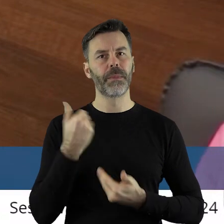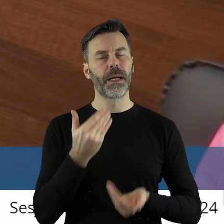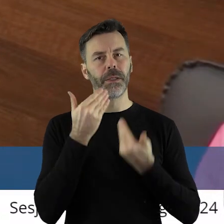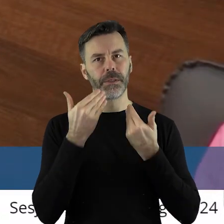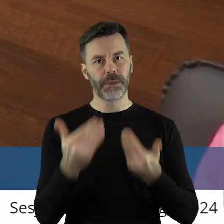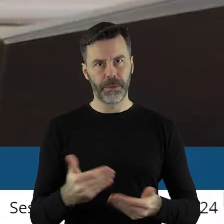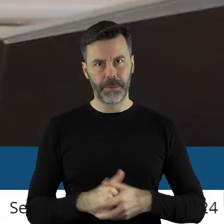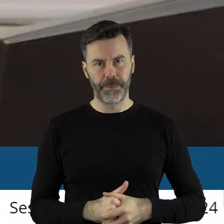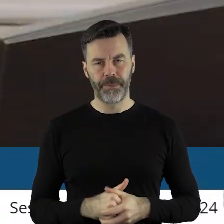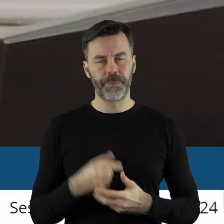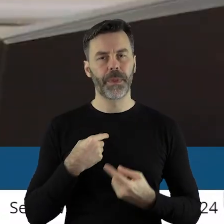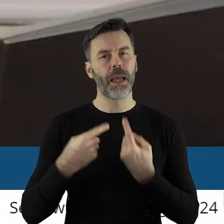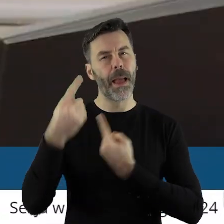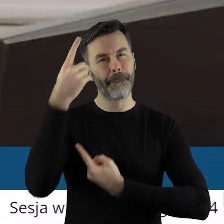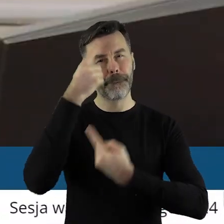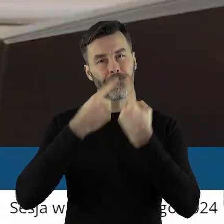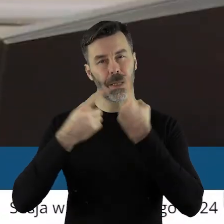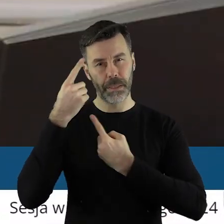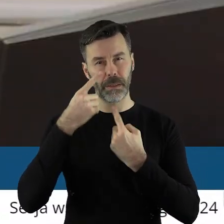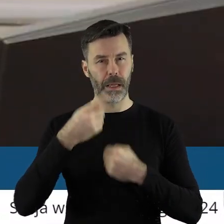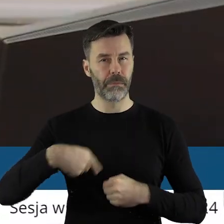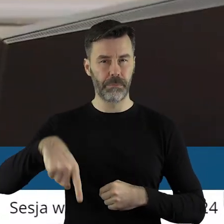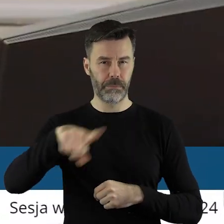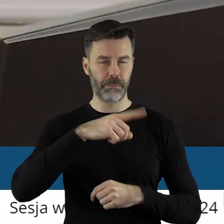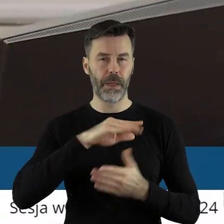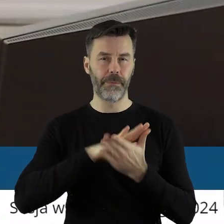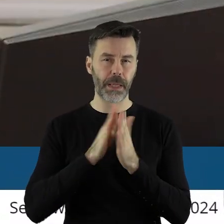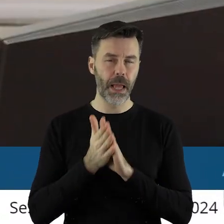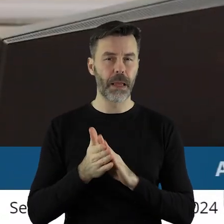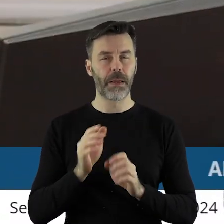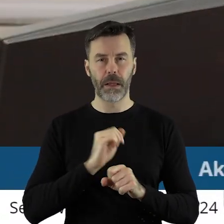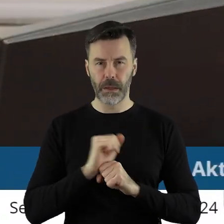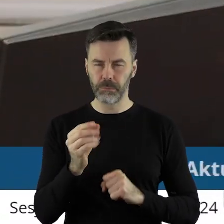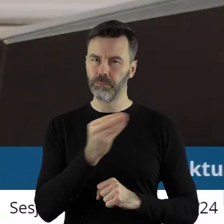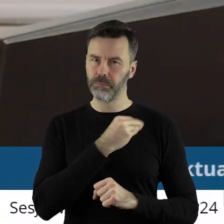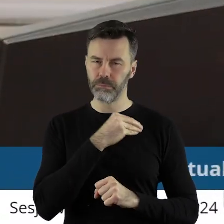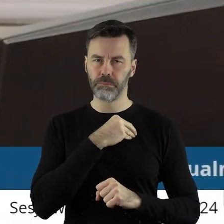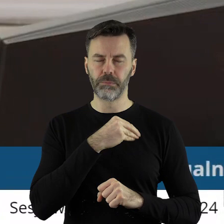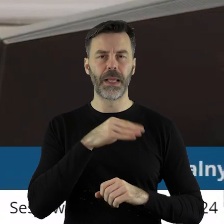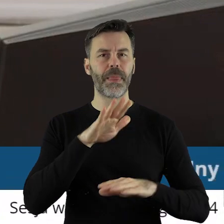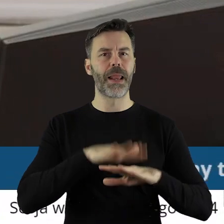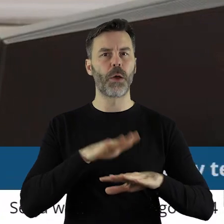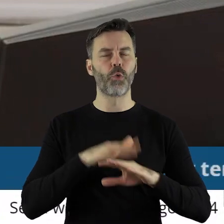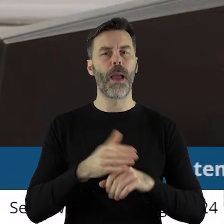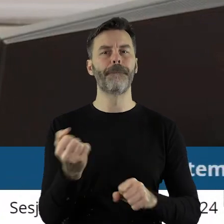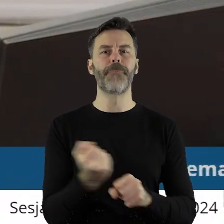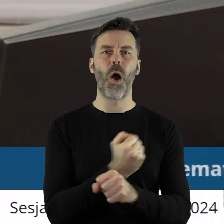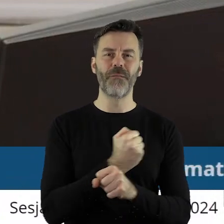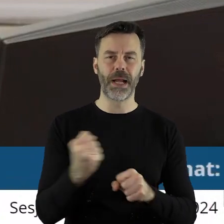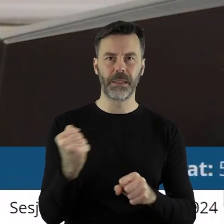Dziękuję bardzo. Myślę, szanowni państwo radni, że traktujemy się wszyscy bardzo serio i bardzo poważnie i każdy dyrektor,